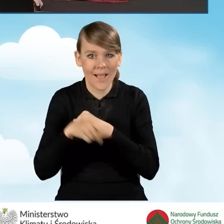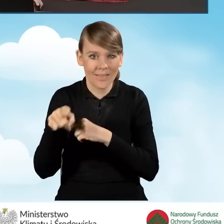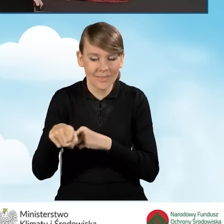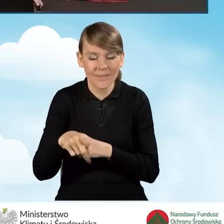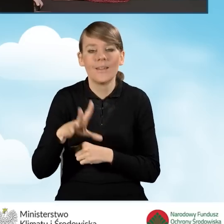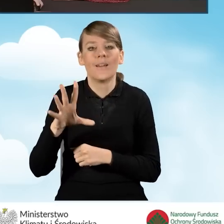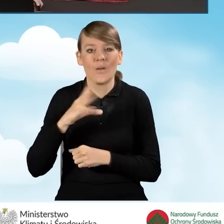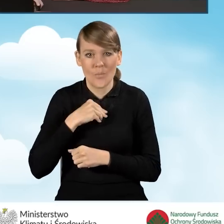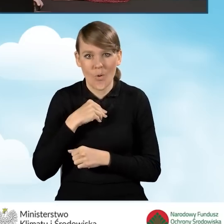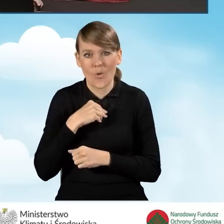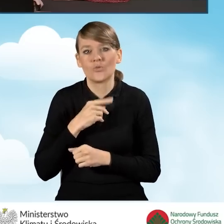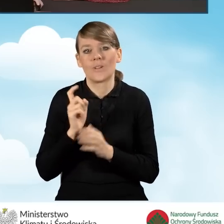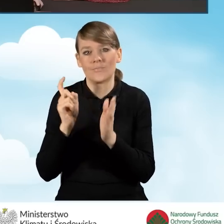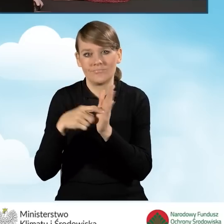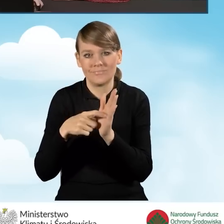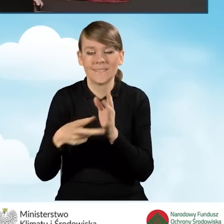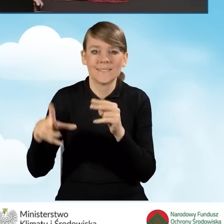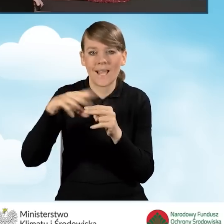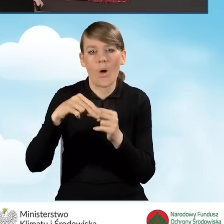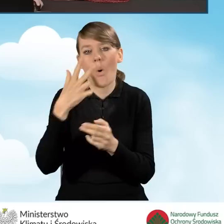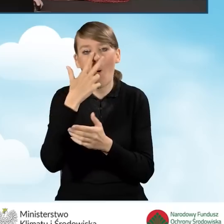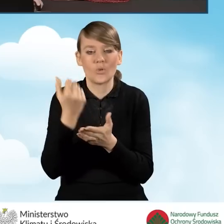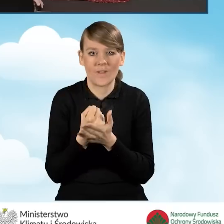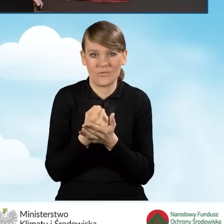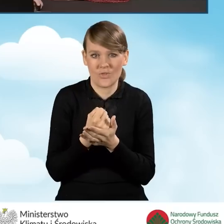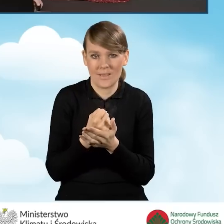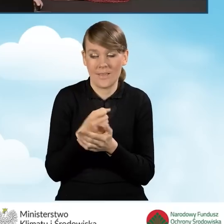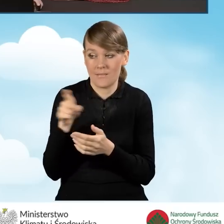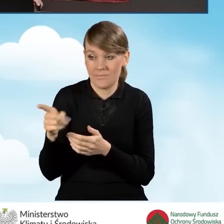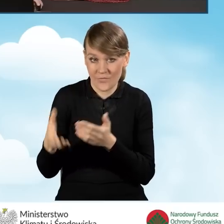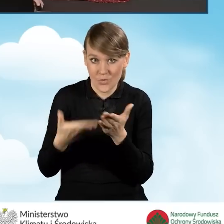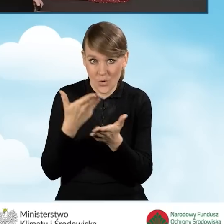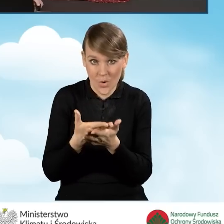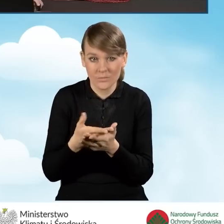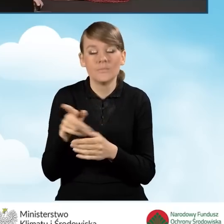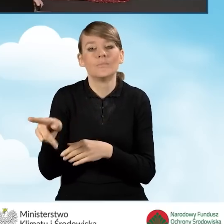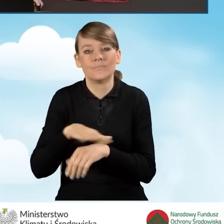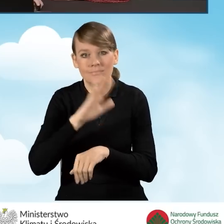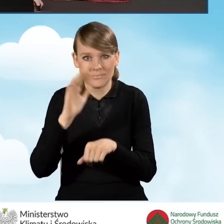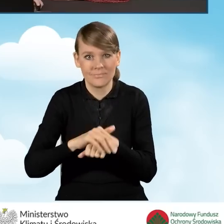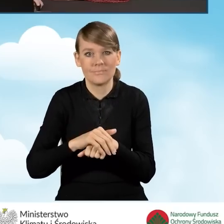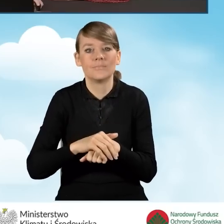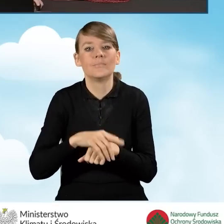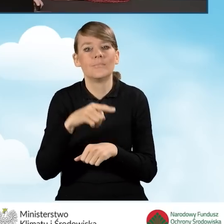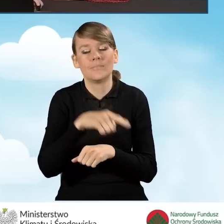możliwość załączenia do wniosku oświadczenia wnioskodawcy, które stanowi zgodę na doręczenie elektroniczne,